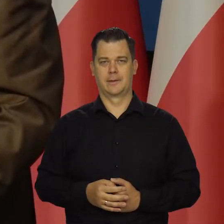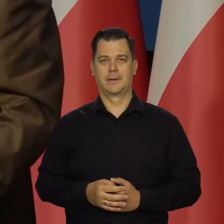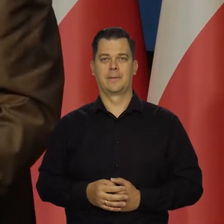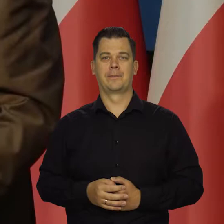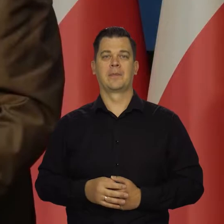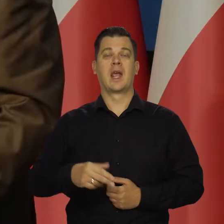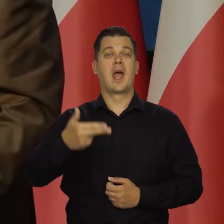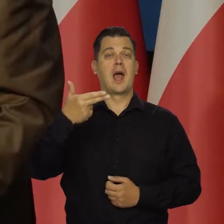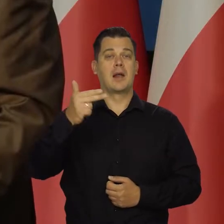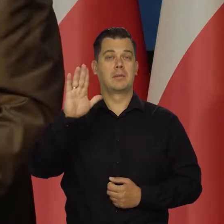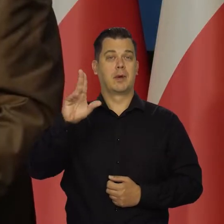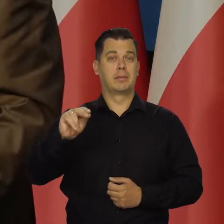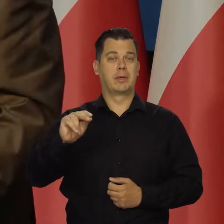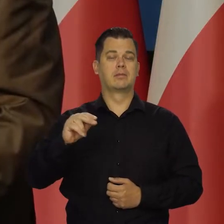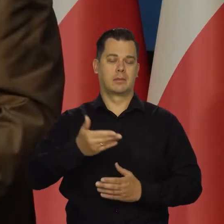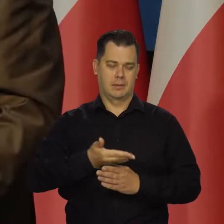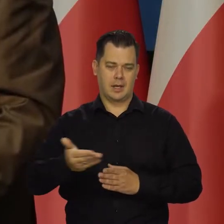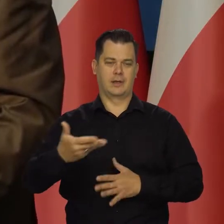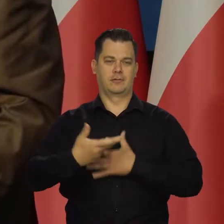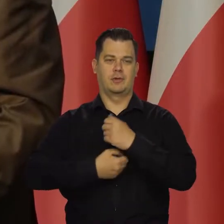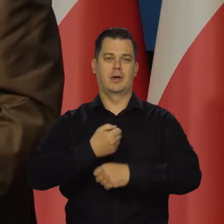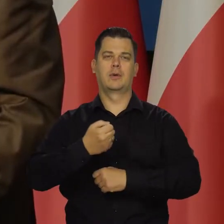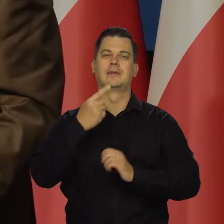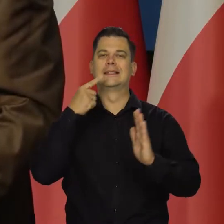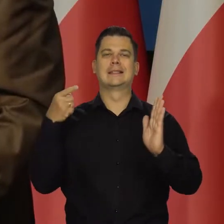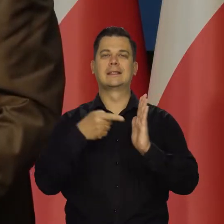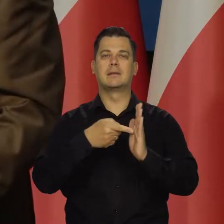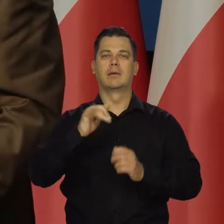NBP działa cały czas w kierunku obniżenia inflacji w średnim okresie.